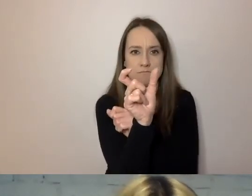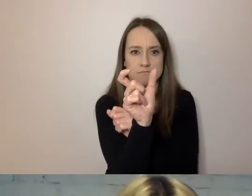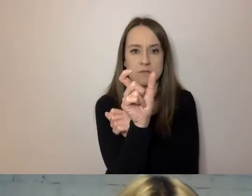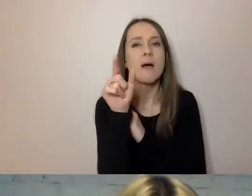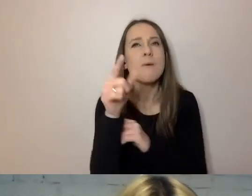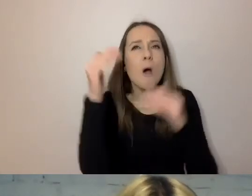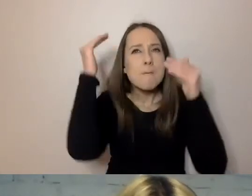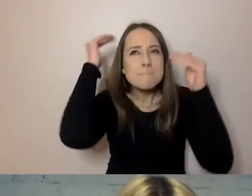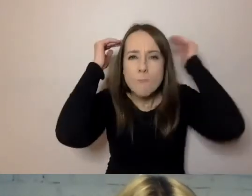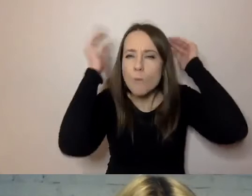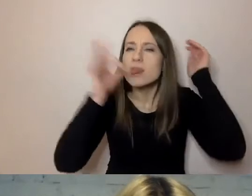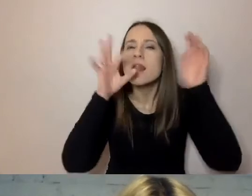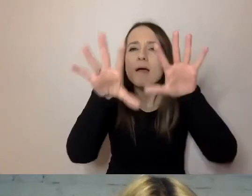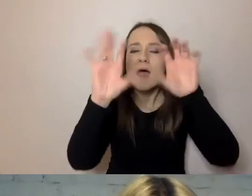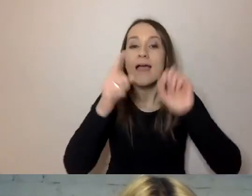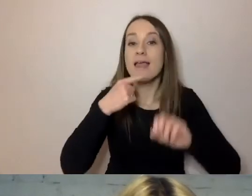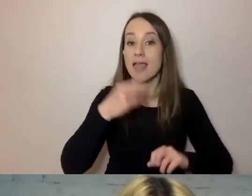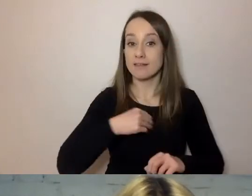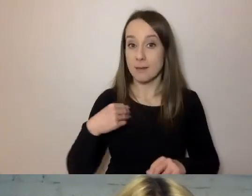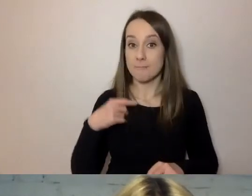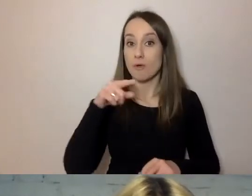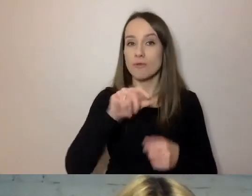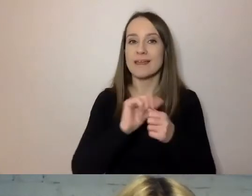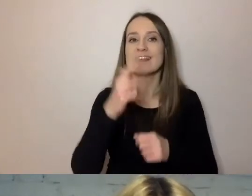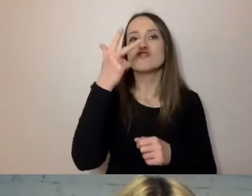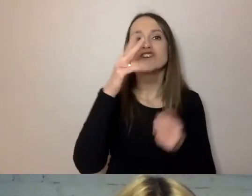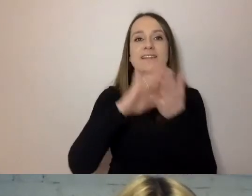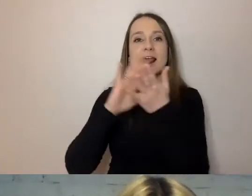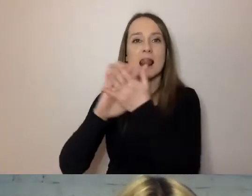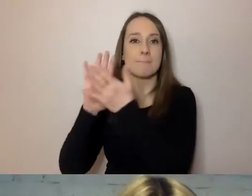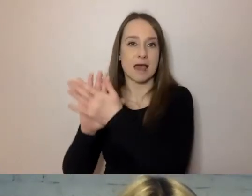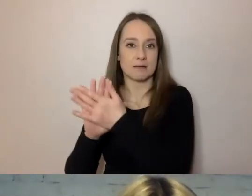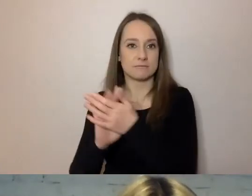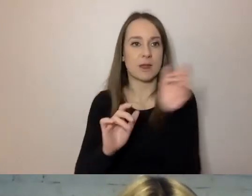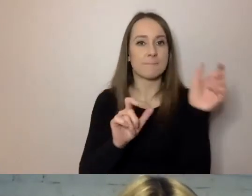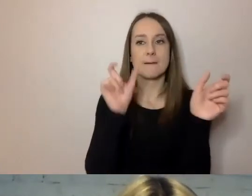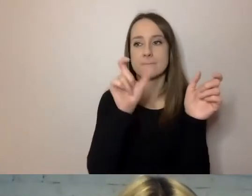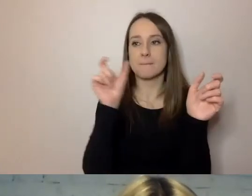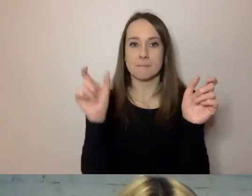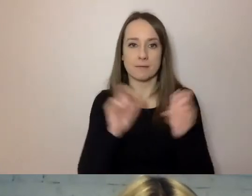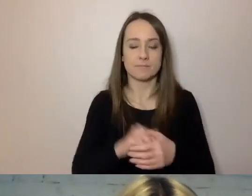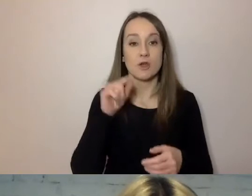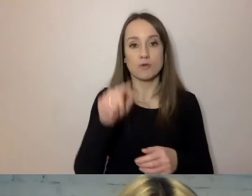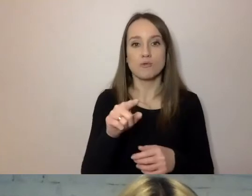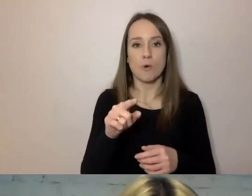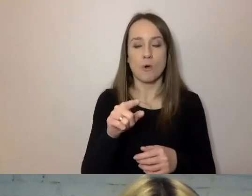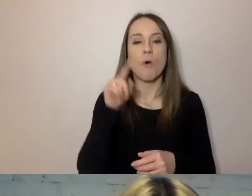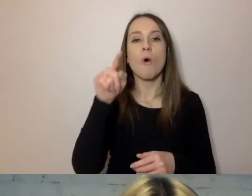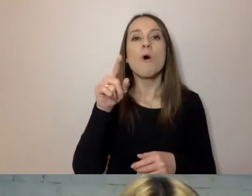W przypadku polskiego to trzy sylaby. To górna granica wyrazu, który nie jest długi.